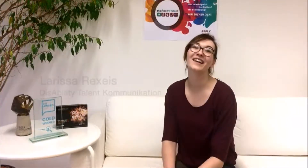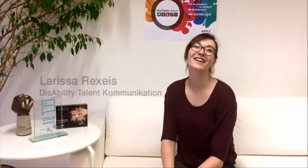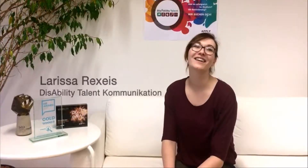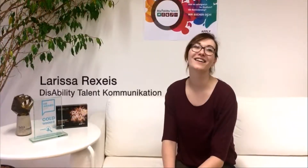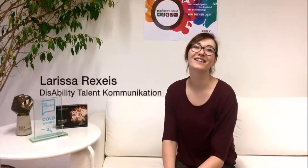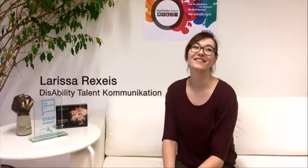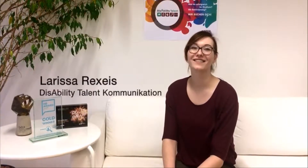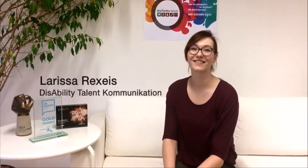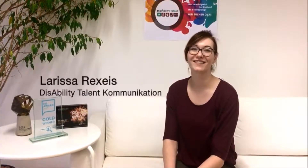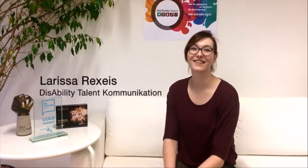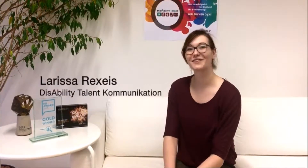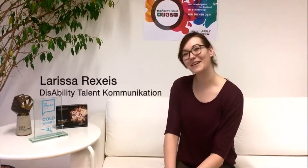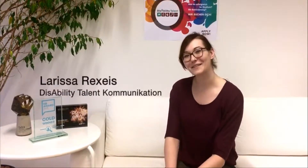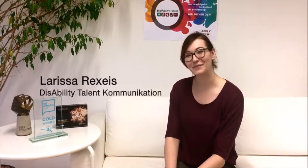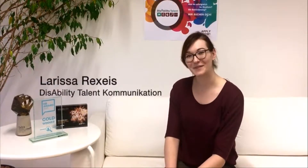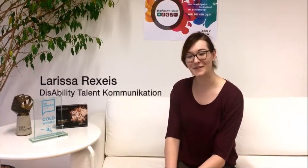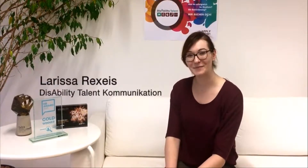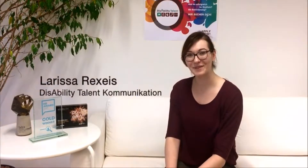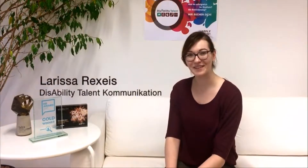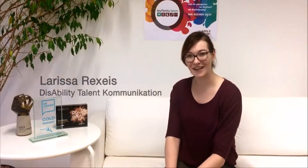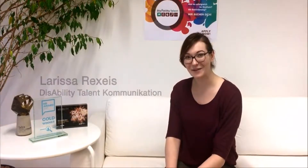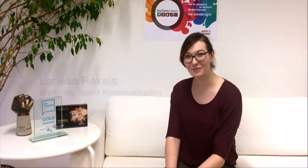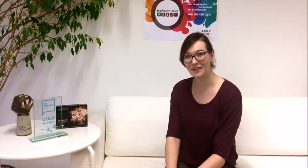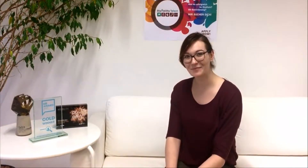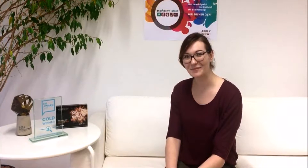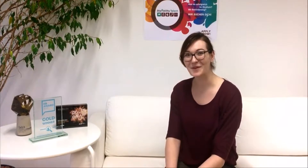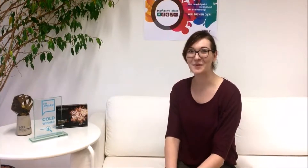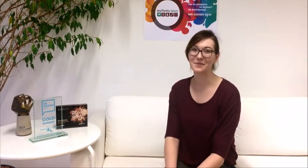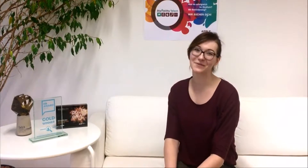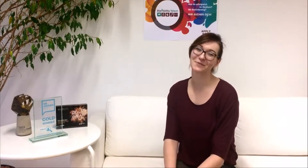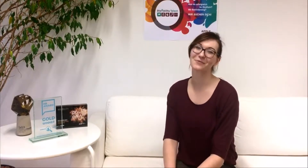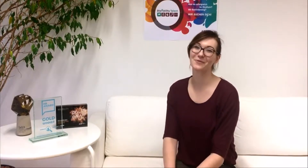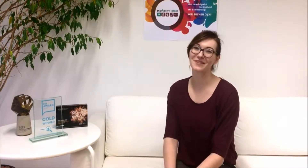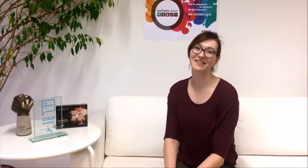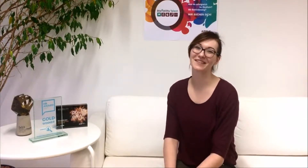Du kannst dich für das DisAbility Talent Programm bis zum 15. März 2018 bewerben.